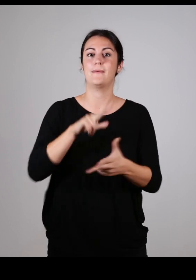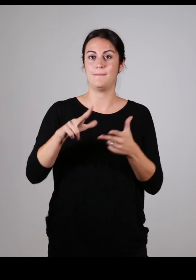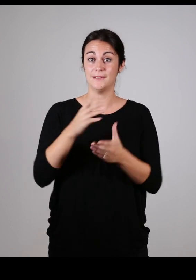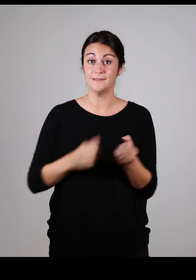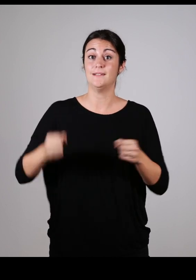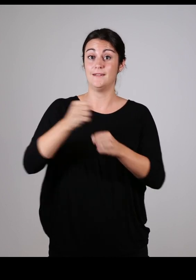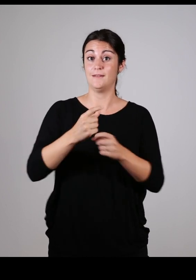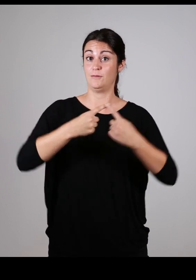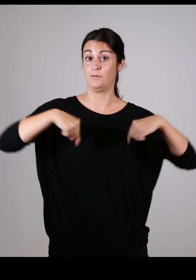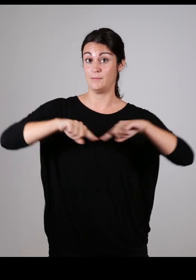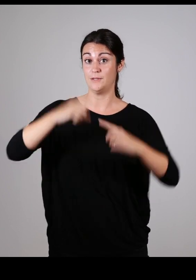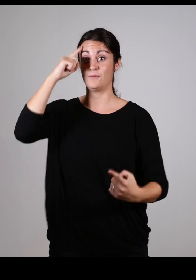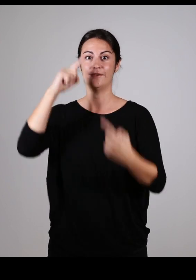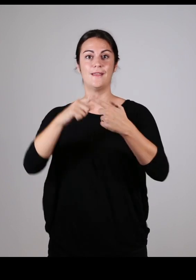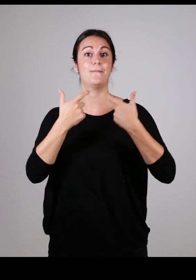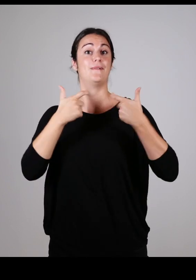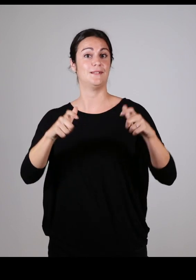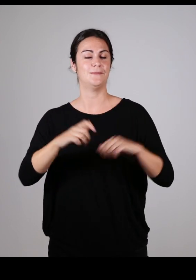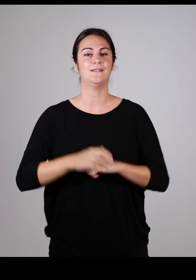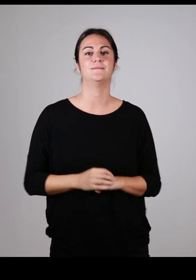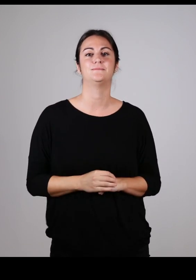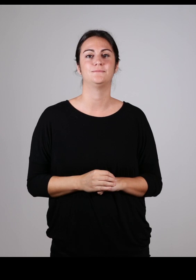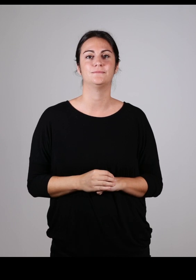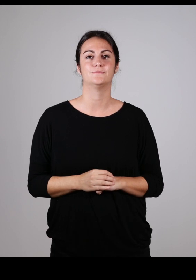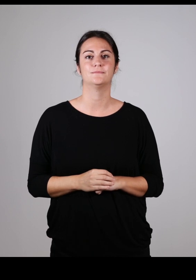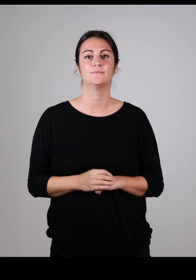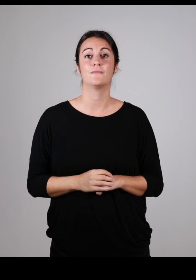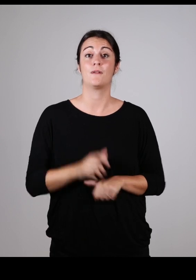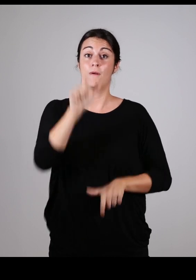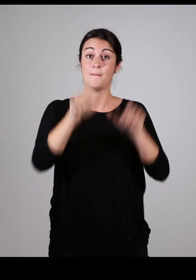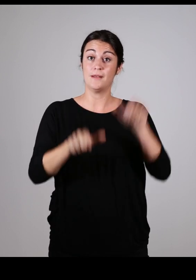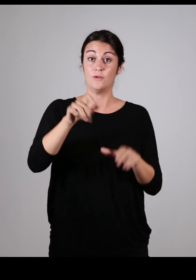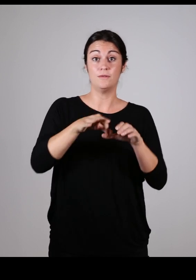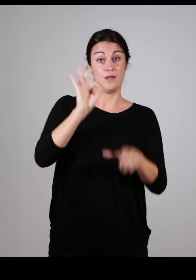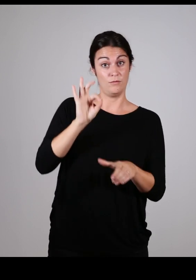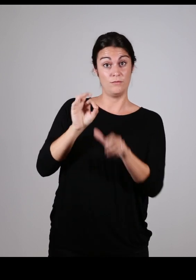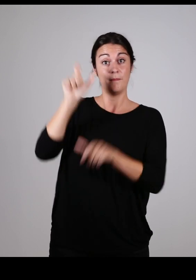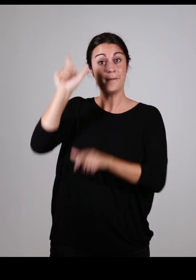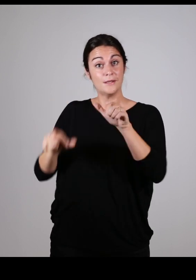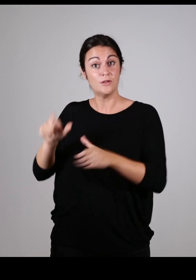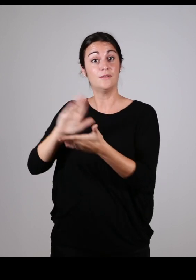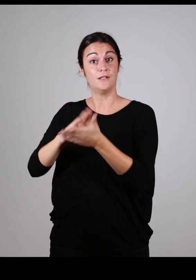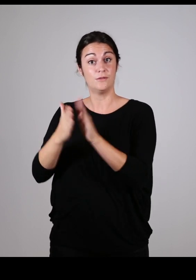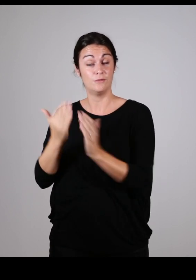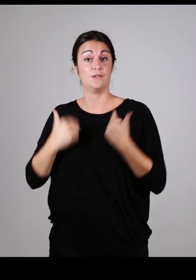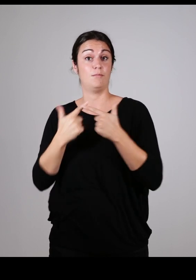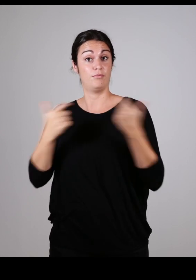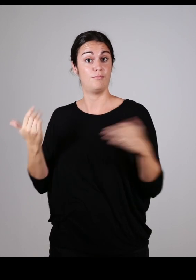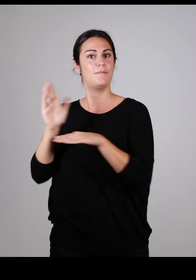a mis en place une commission intercommunale pour l’accessibilité. Cette commission est constituée d’élus de l’agglomération